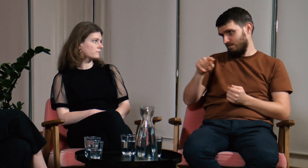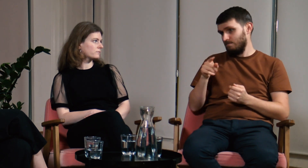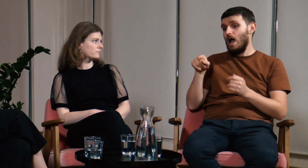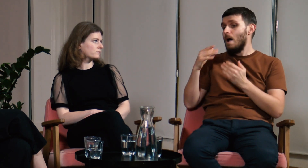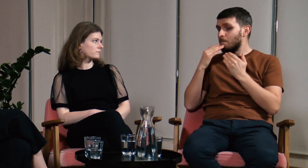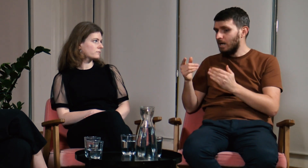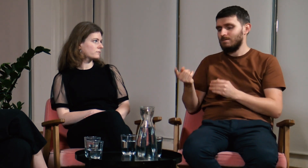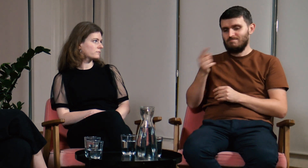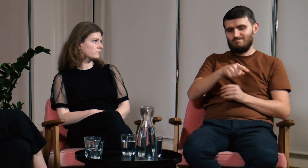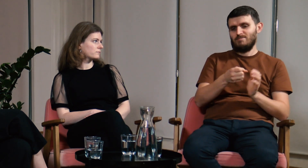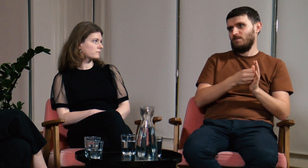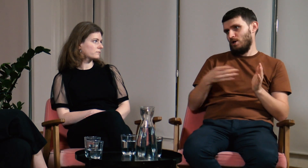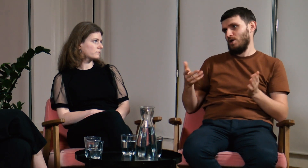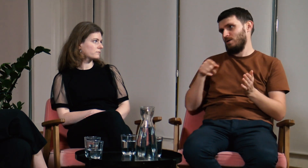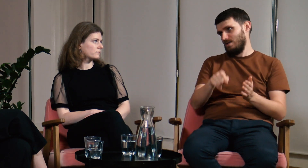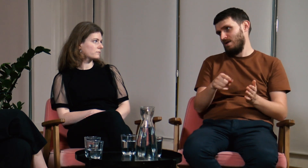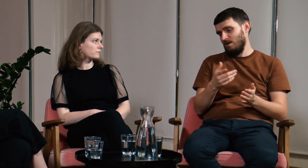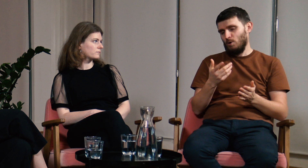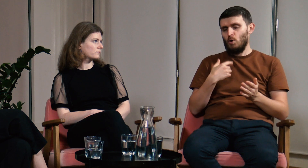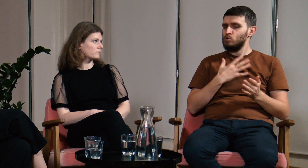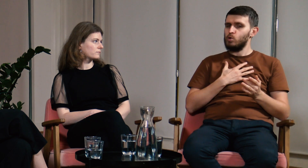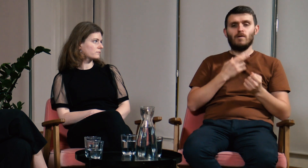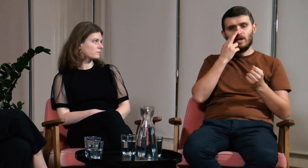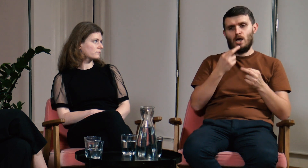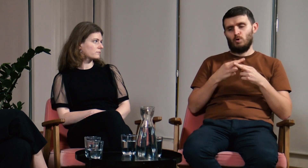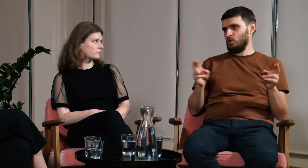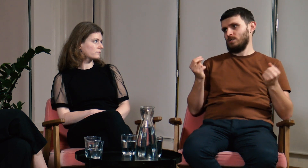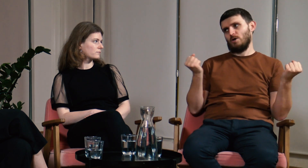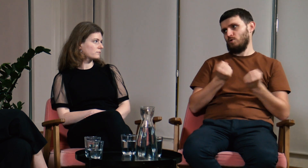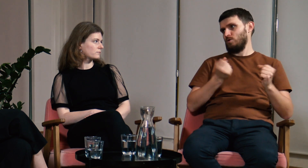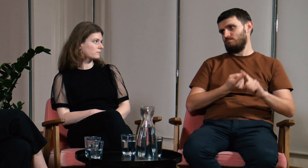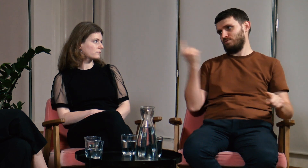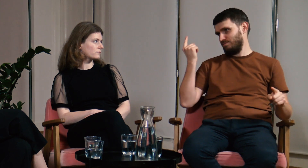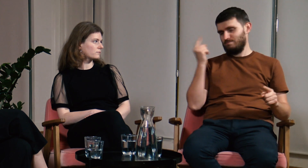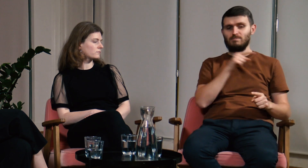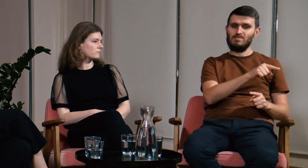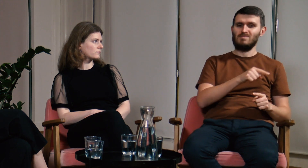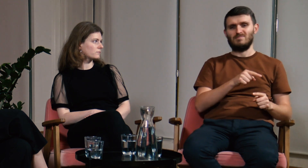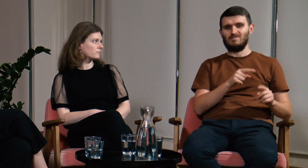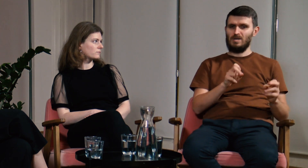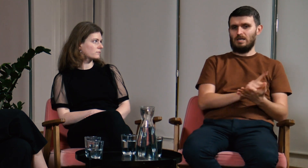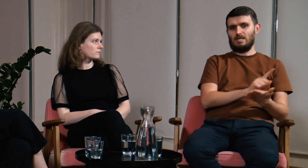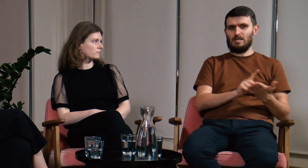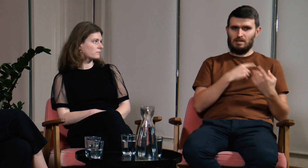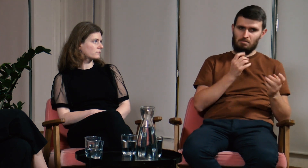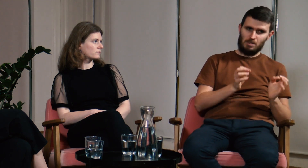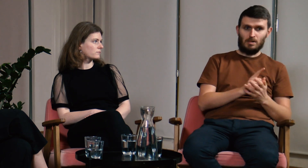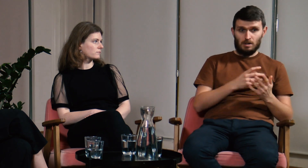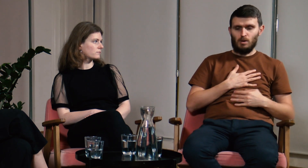A to wszystko dzięki filologii polskiego języka migowego. Widzę ogromną różnicę między wcześniejszymi obozami, na których ryzykowałem, czy odpowiem dobrze,